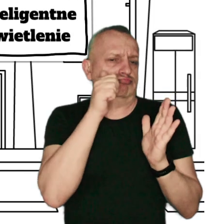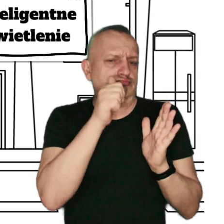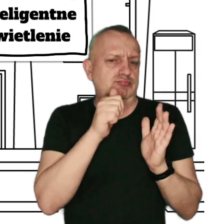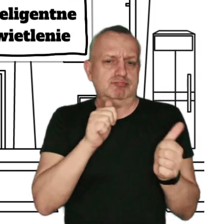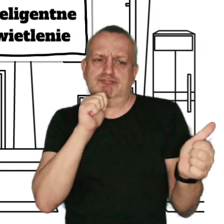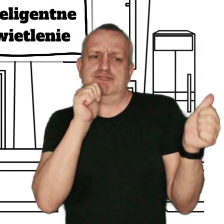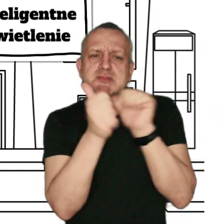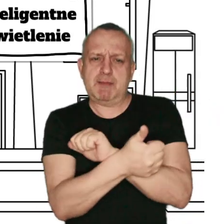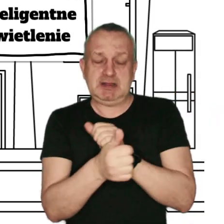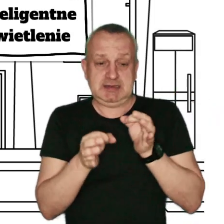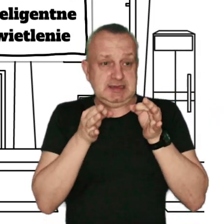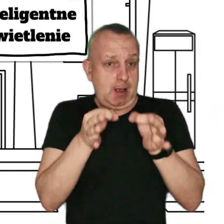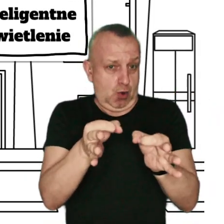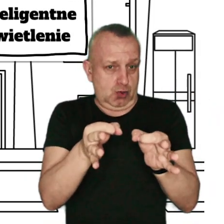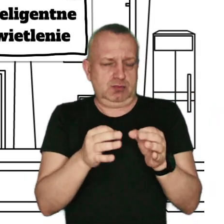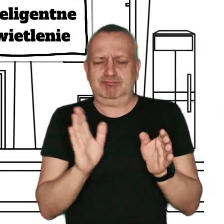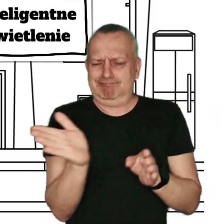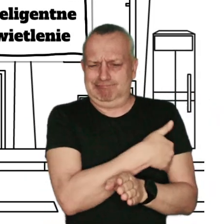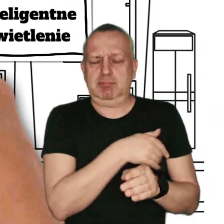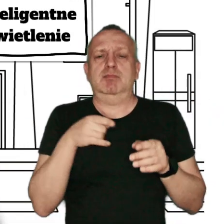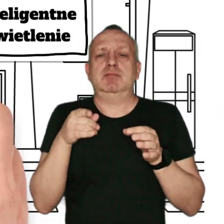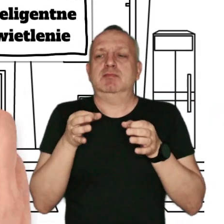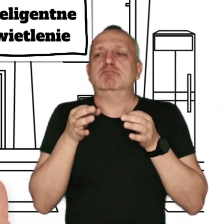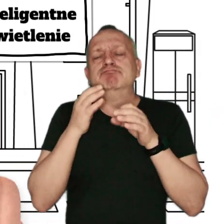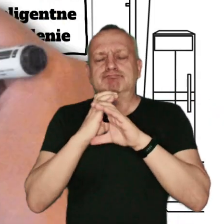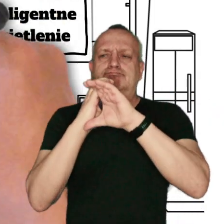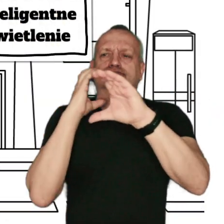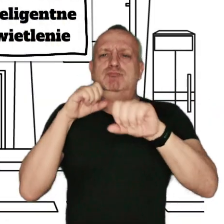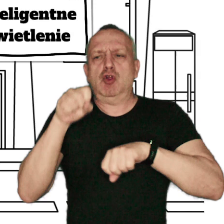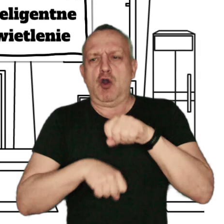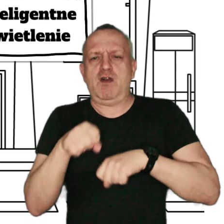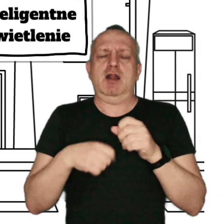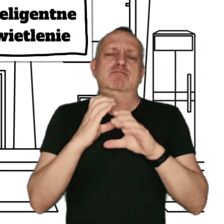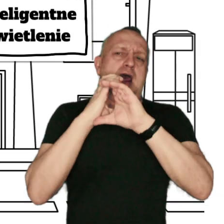zamienienie samochodu na komunikacją miejską, poruszanie się rowerem albo pieszo.